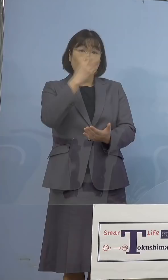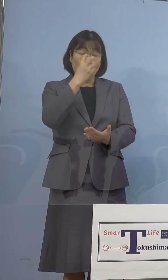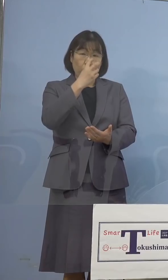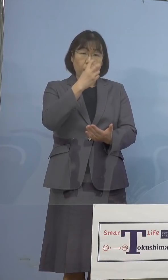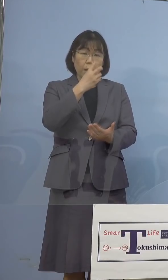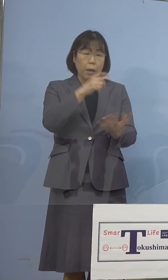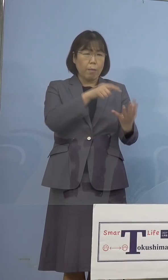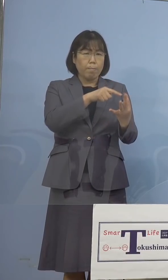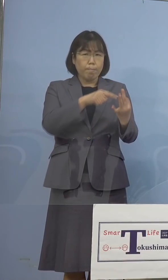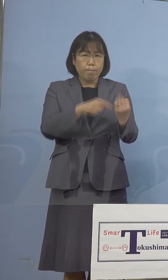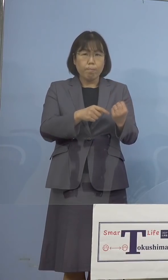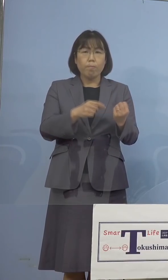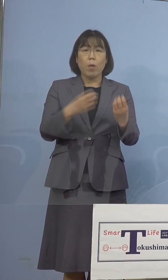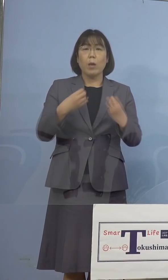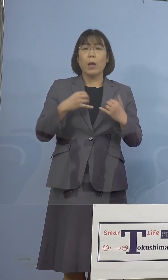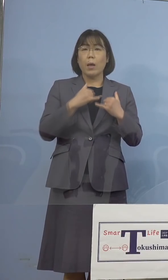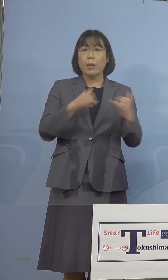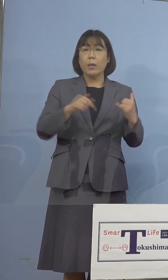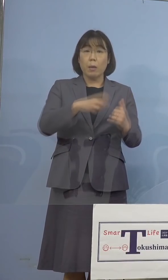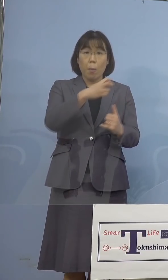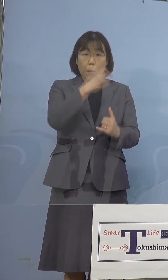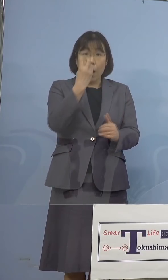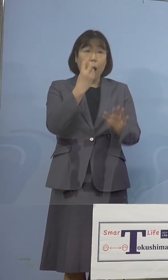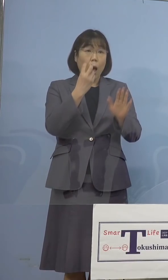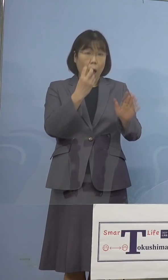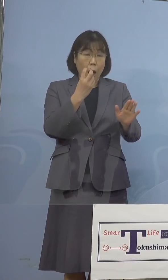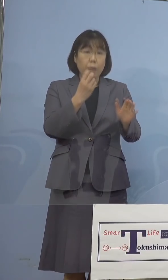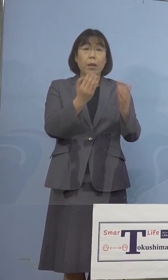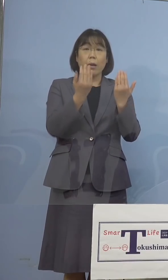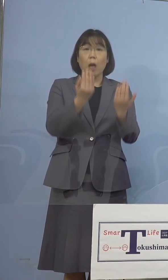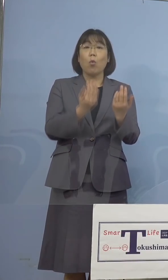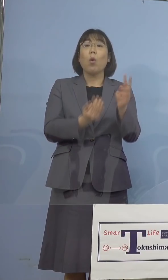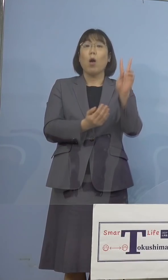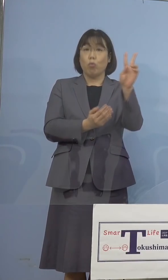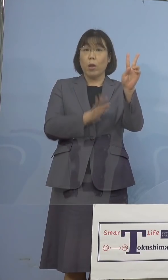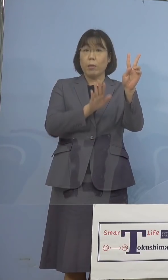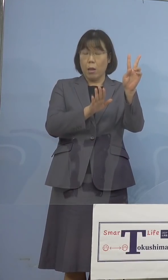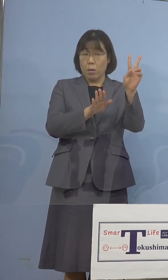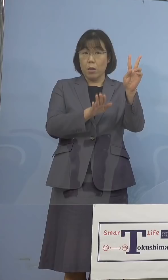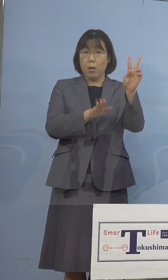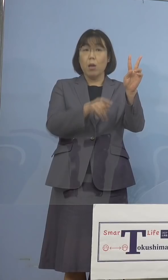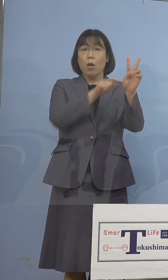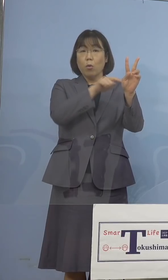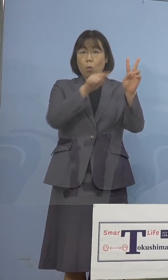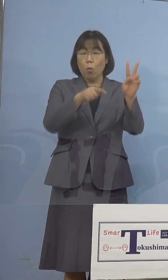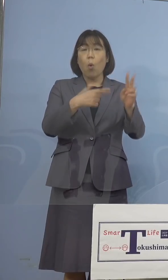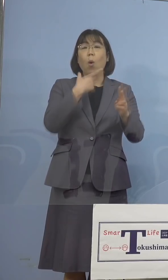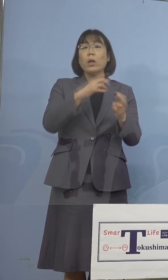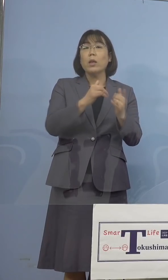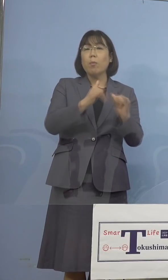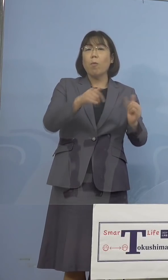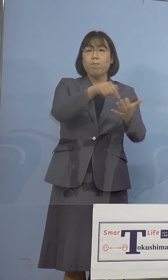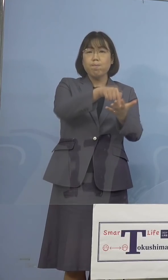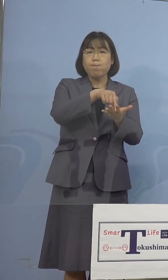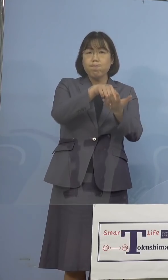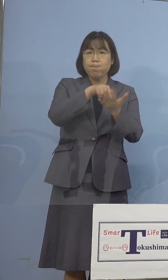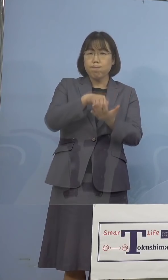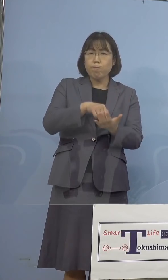感染者が確認をされた学校、2校に おきまして、希望者に対しPCR検査